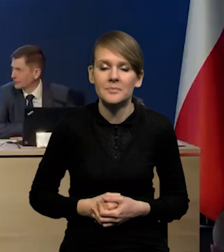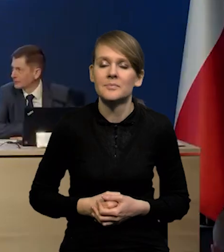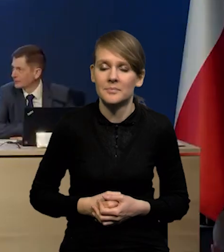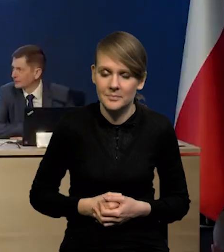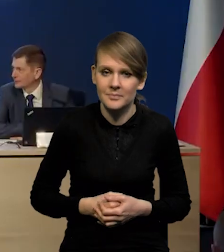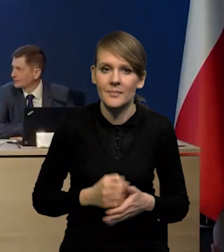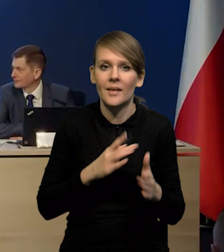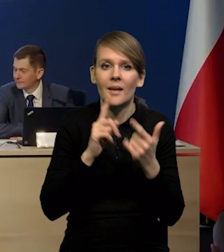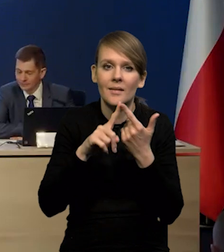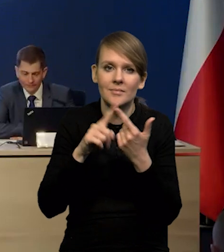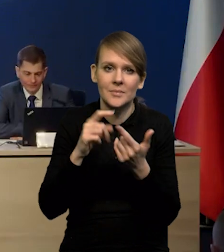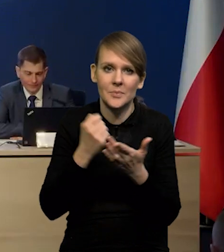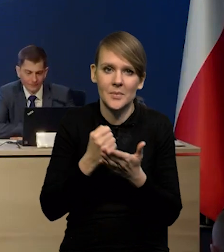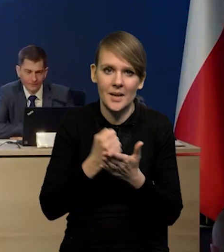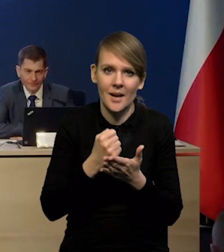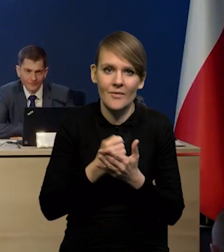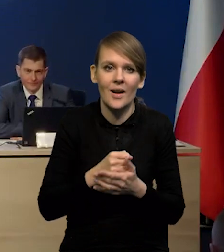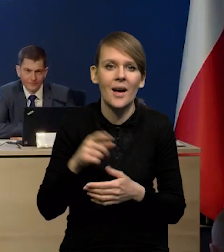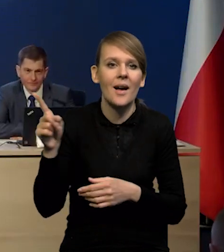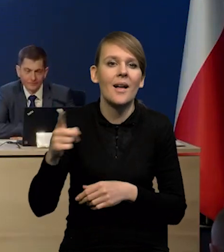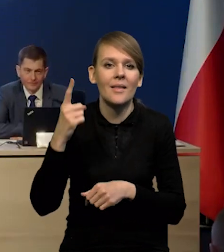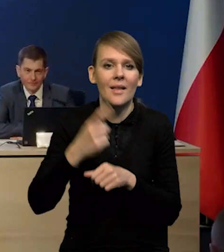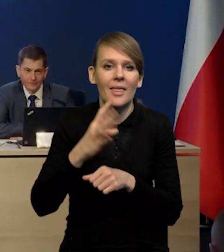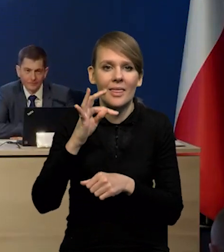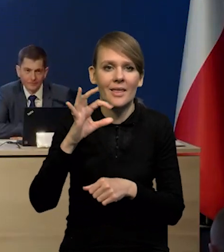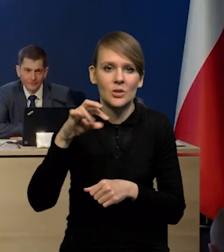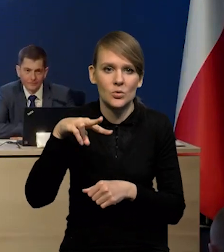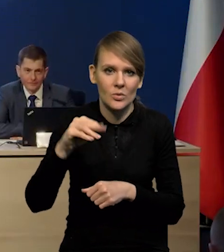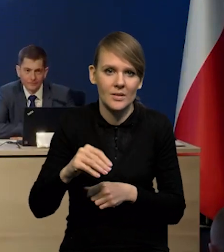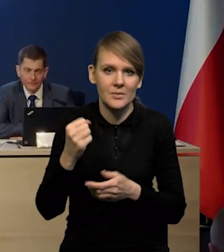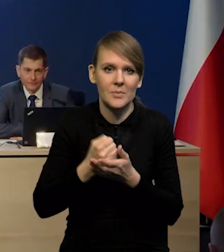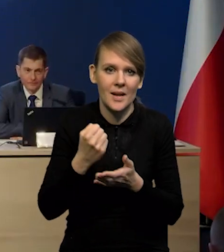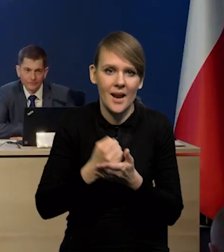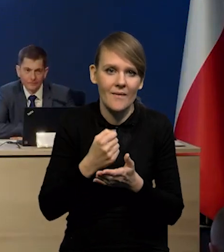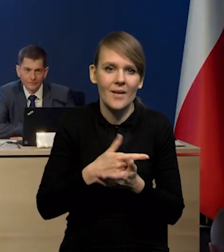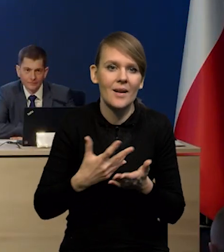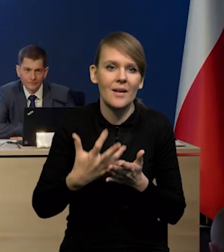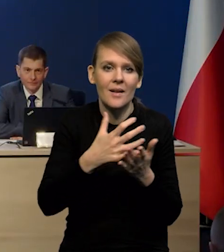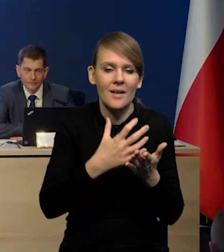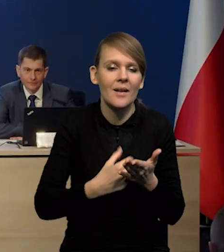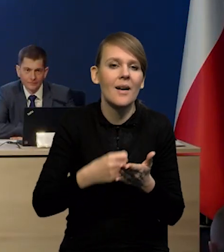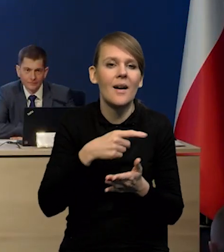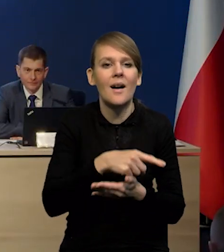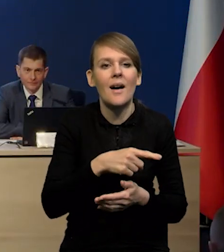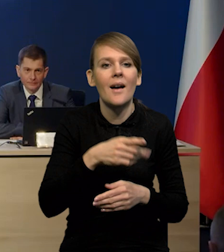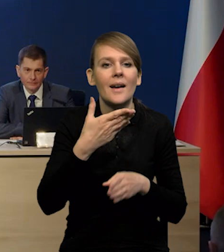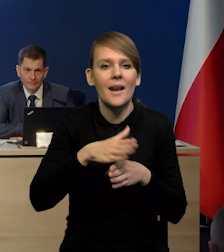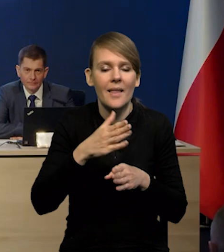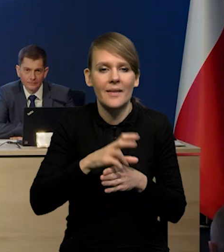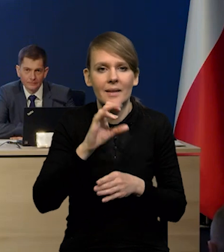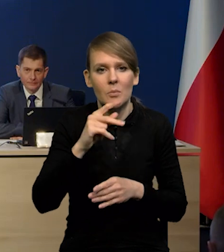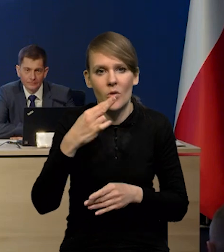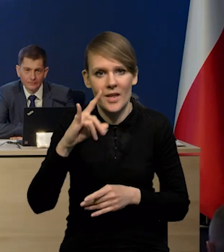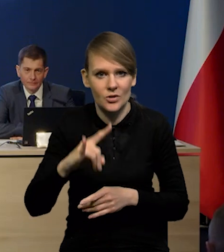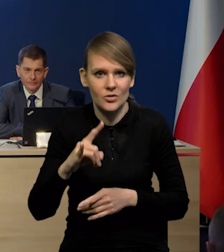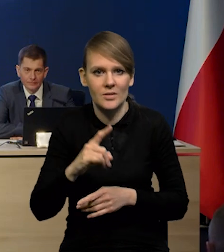Kolejna kwestia orzeczenie TSUE w sprawie wynagrodzenia za kapitał dla banków za kredyty hipoteczne, walutowe. Jakie to?